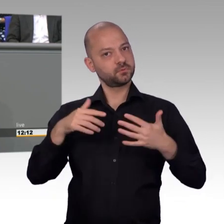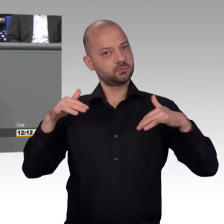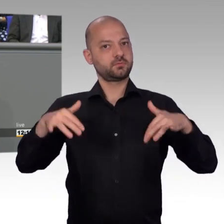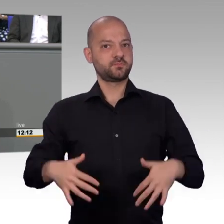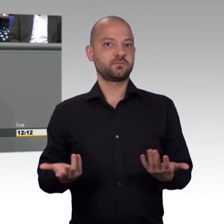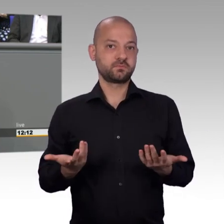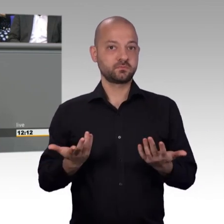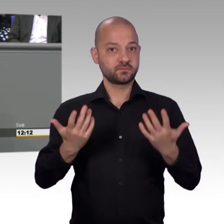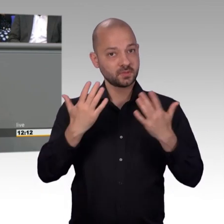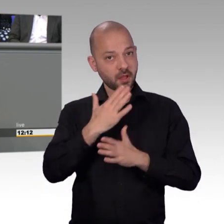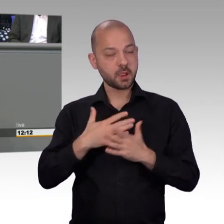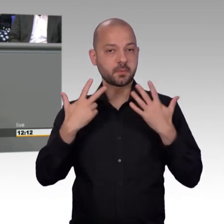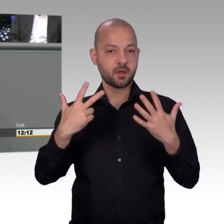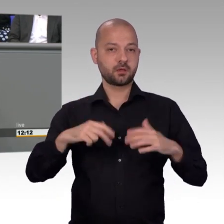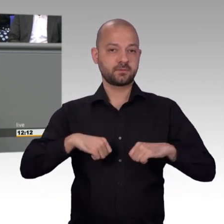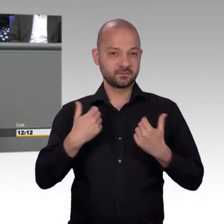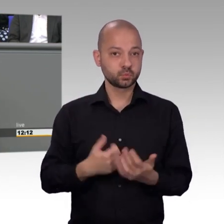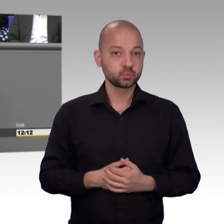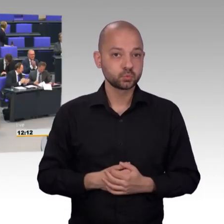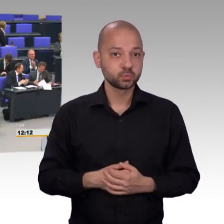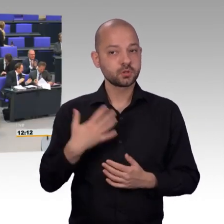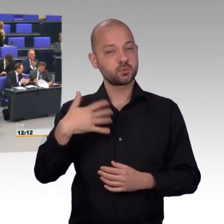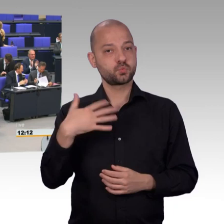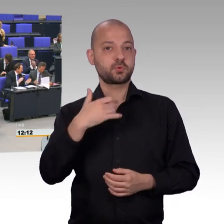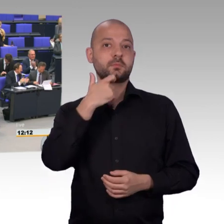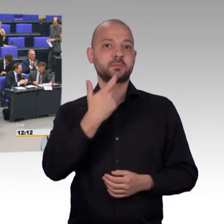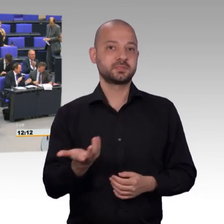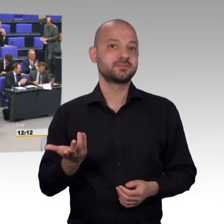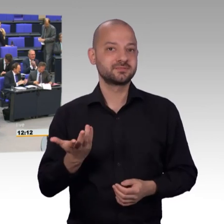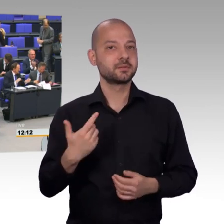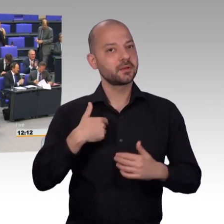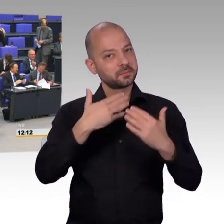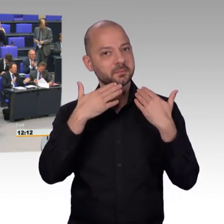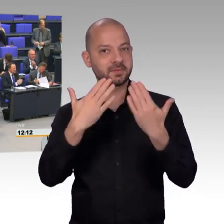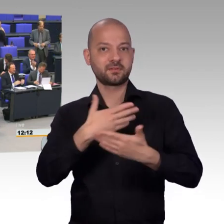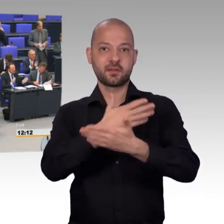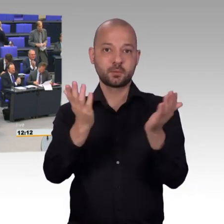Weiterhin gute Zusammenarbeit. [Beifall]